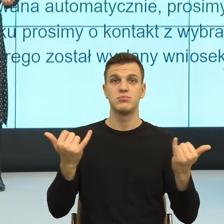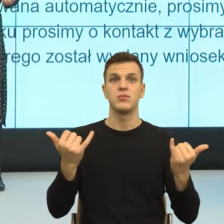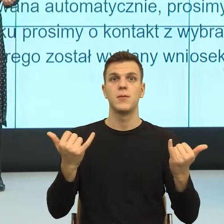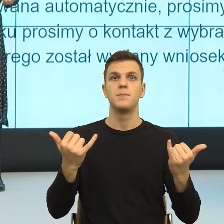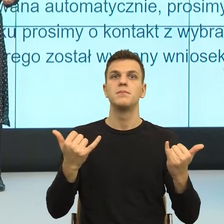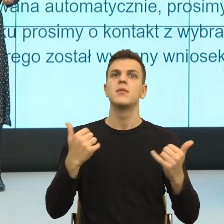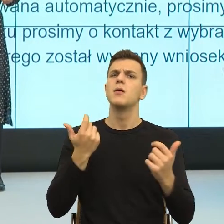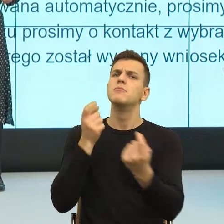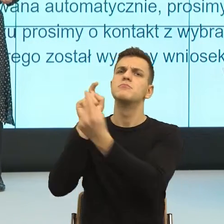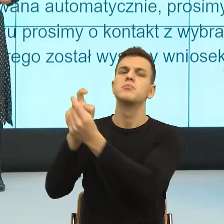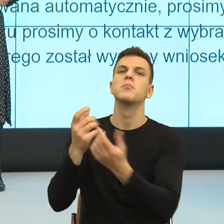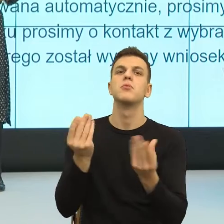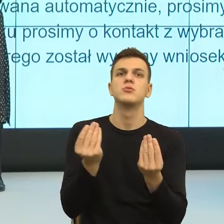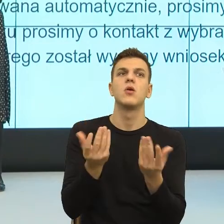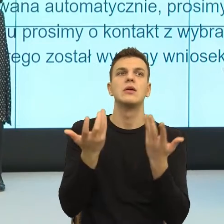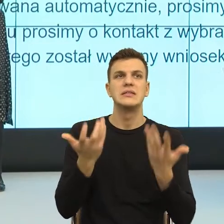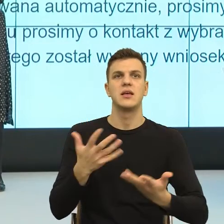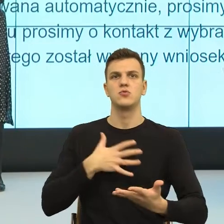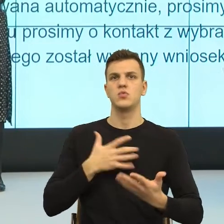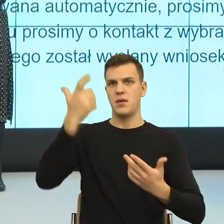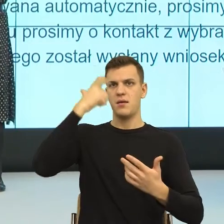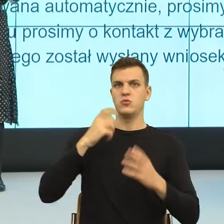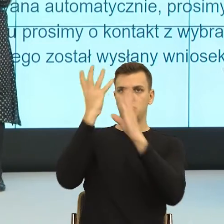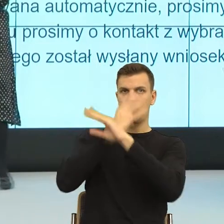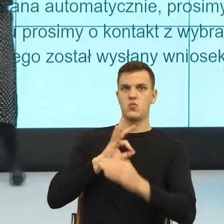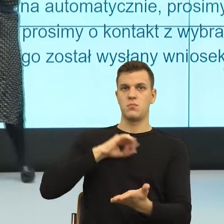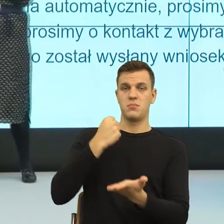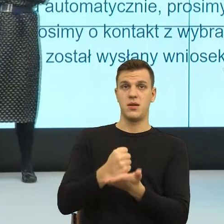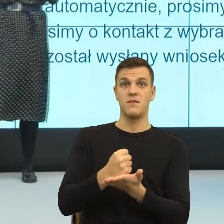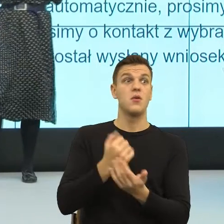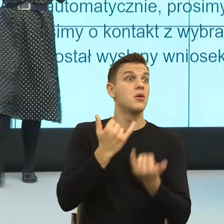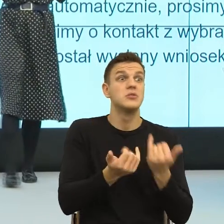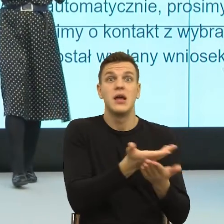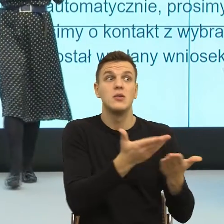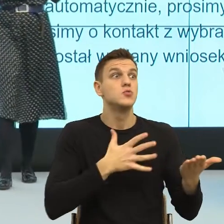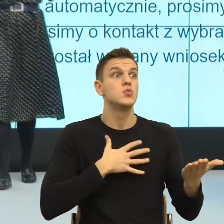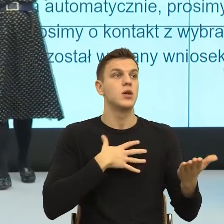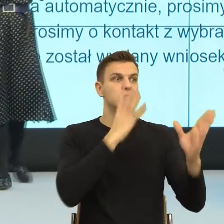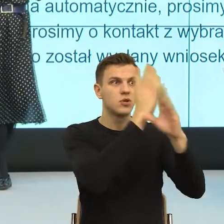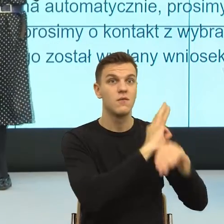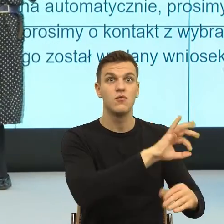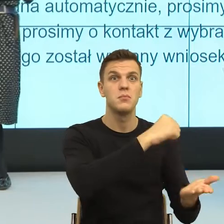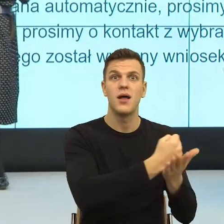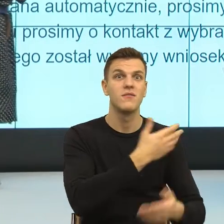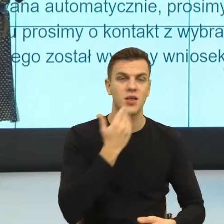W związku z tym, jeżeli ja nie czuję się ważna w relacji formalnej, to ja sobie tą ważność odbiorę np. hejtując w internecie.